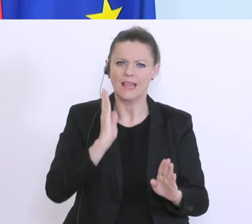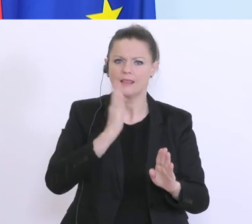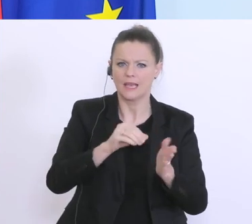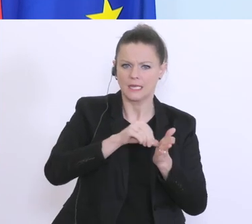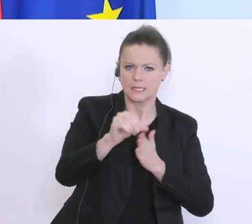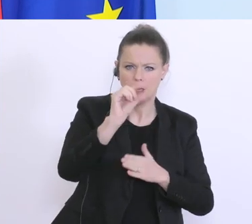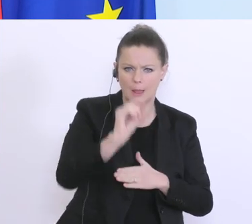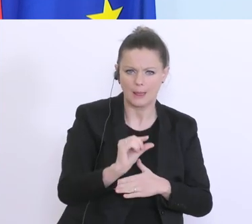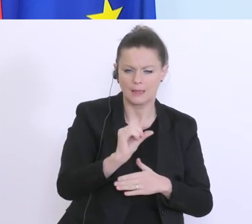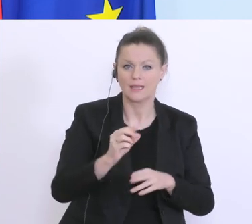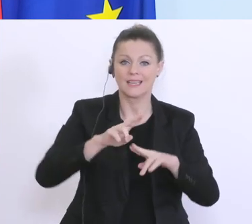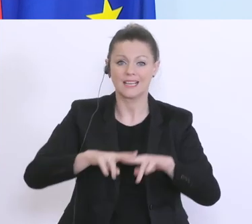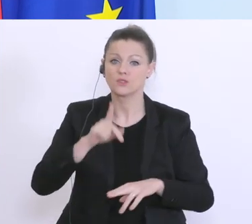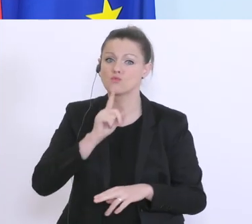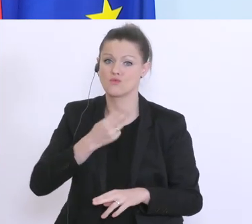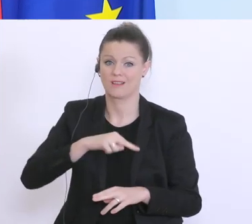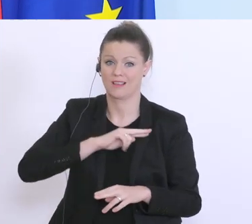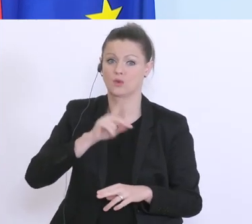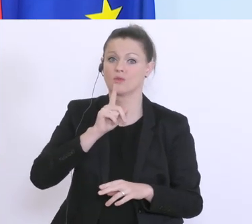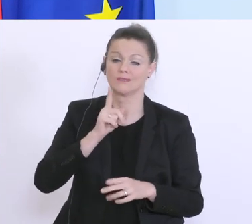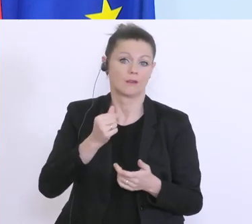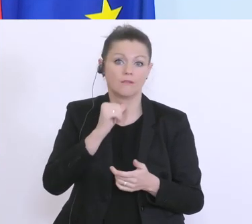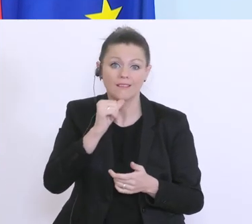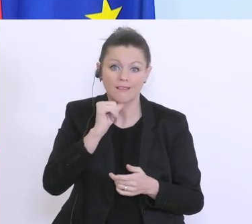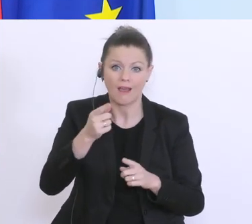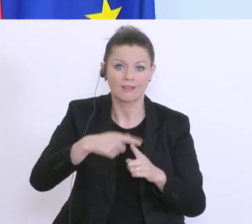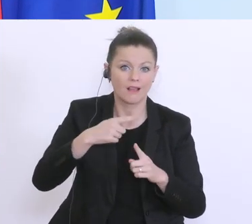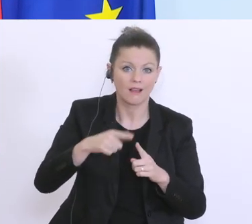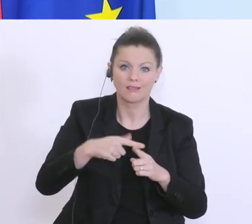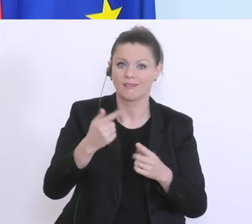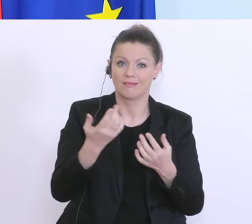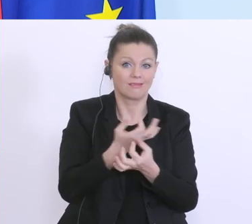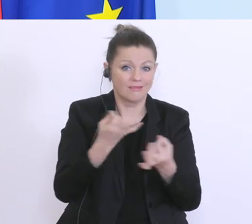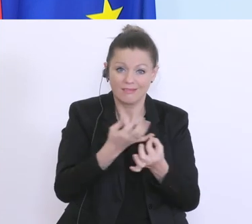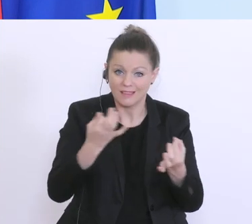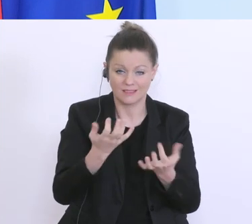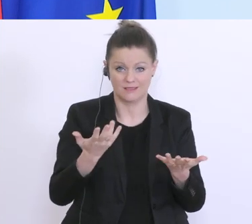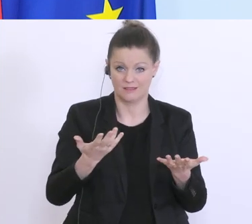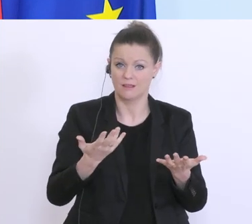nur Garantien, keine Kreditmöglichkeiten. Gerade für größere Unternehmen ist die Möglichkeit,